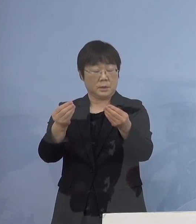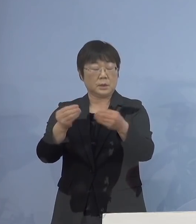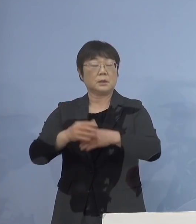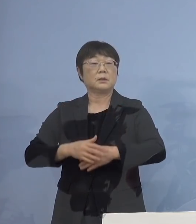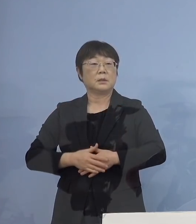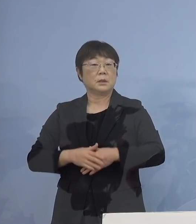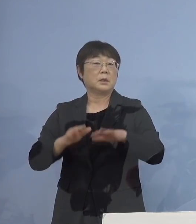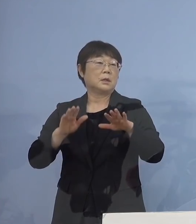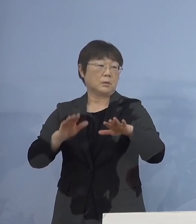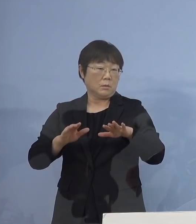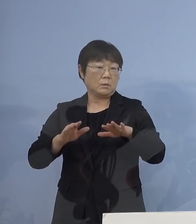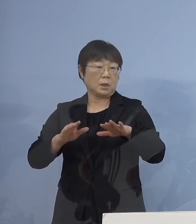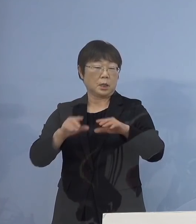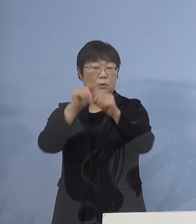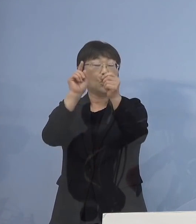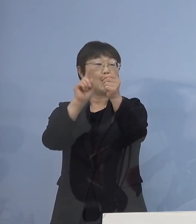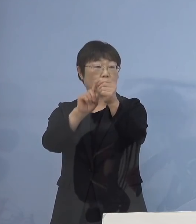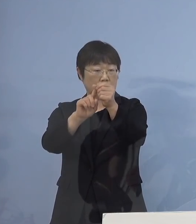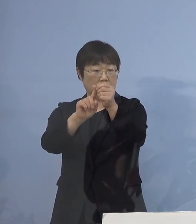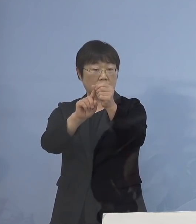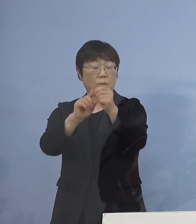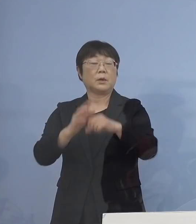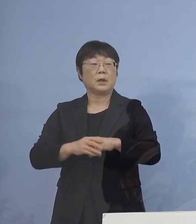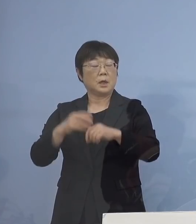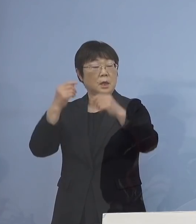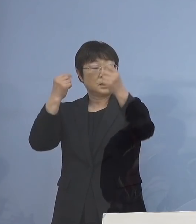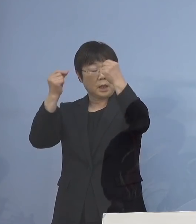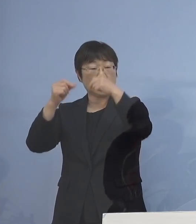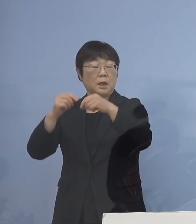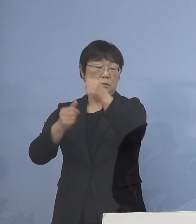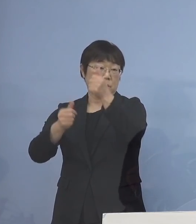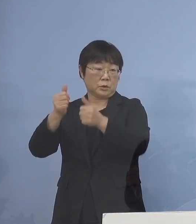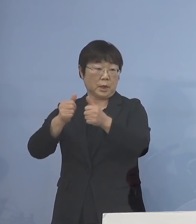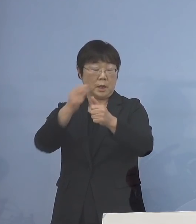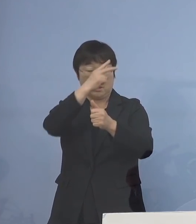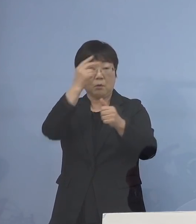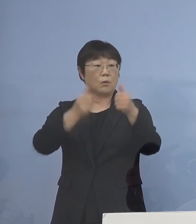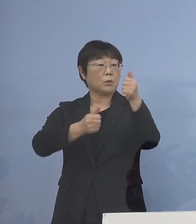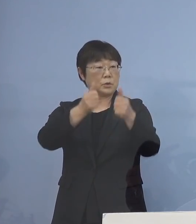今回の1番の目的というのは 大学受験、高校受験を控えて